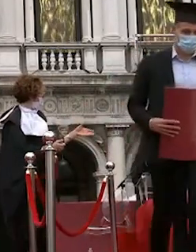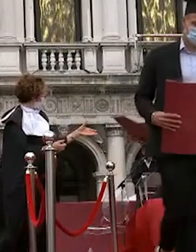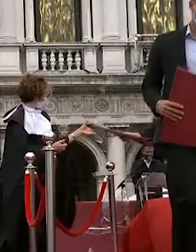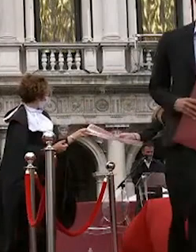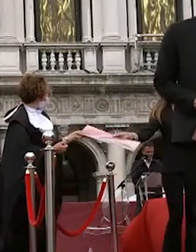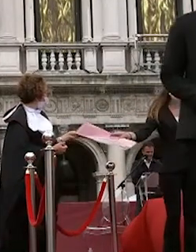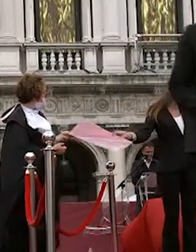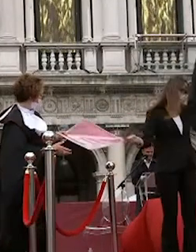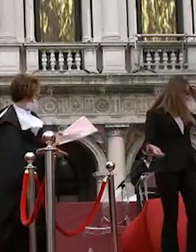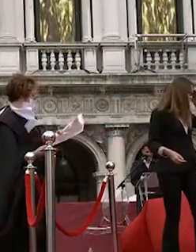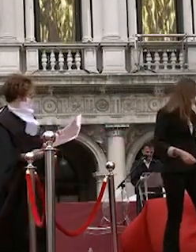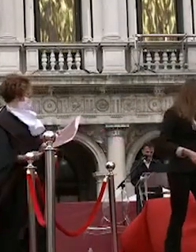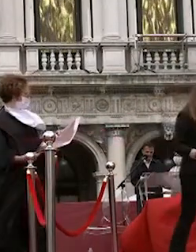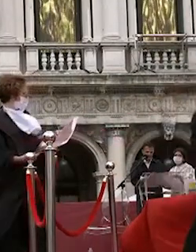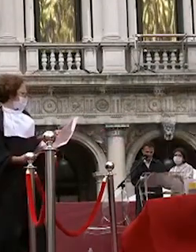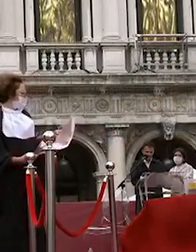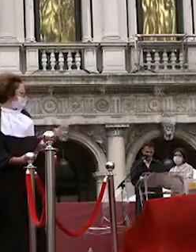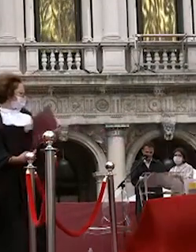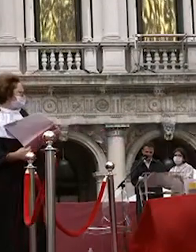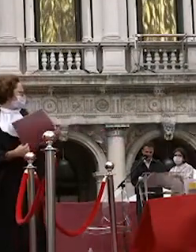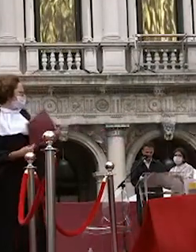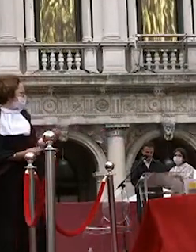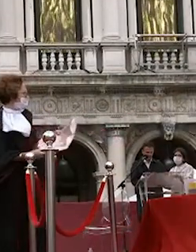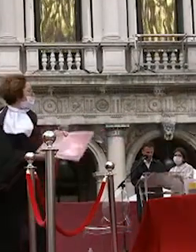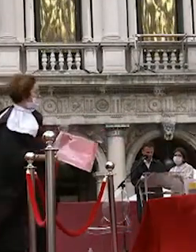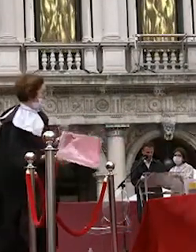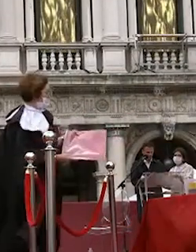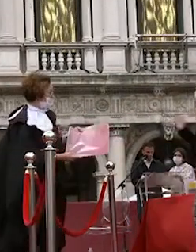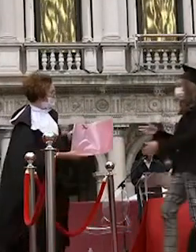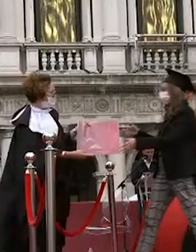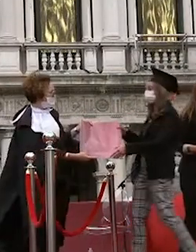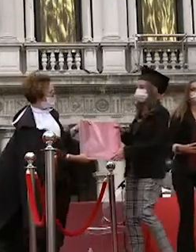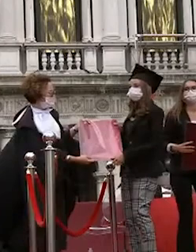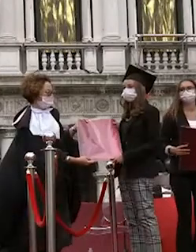davide castellani tommaso robello